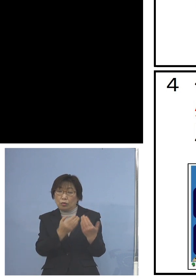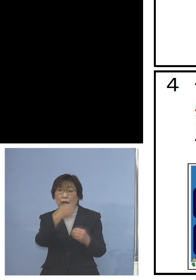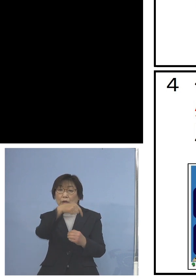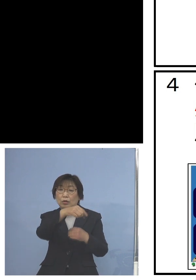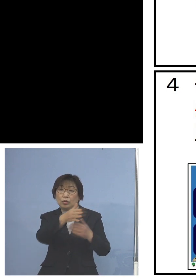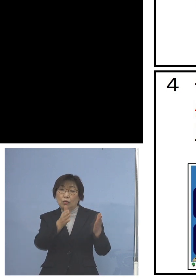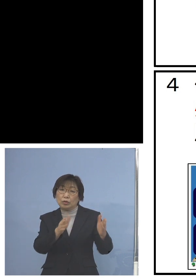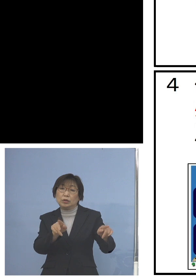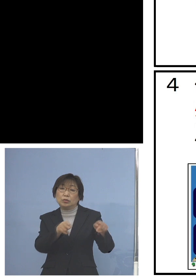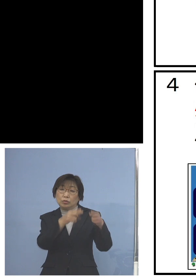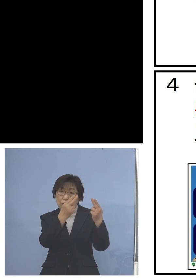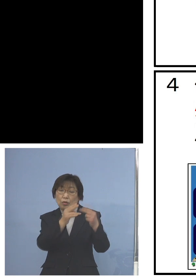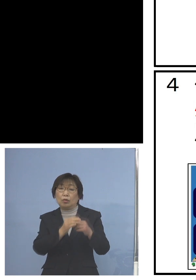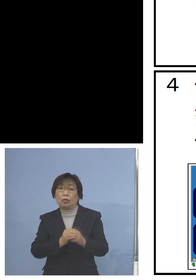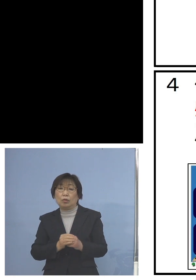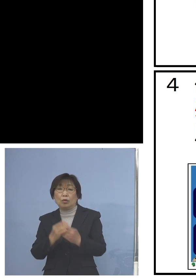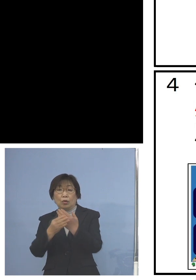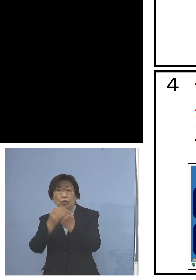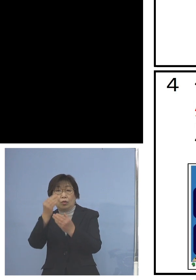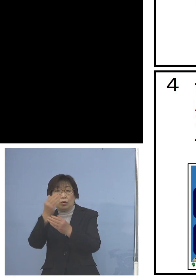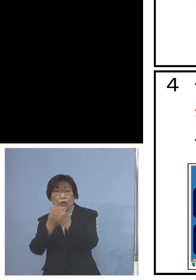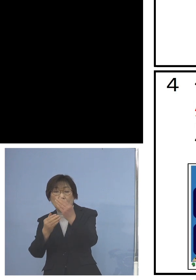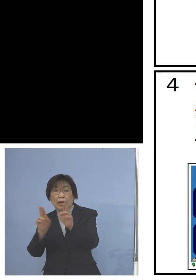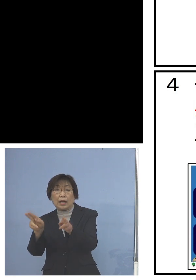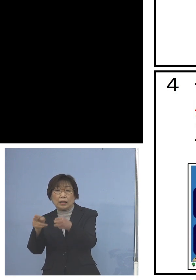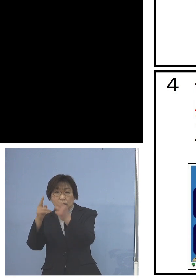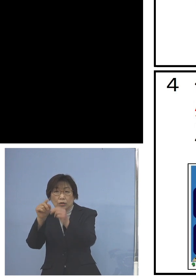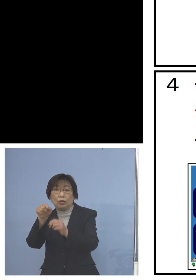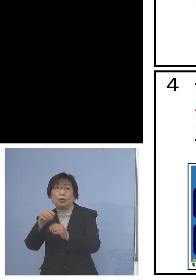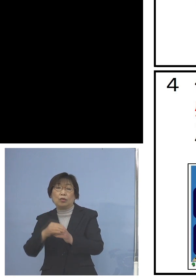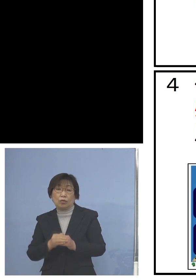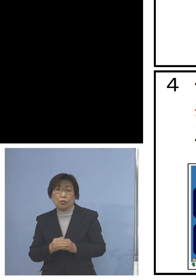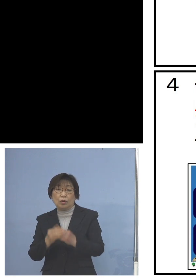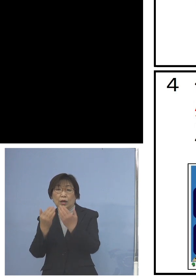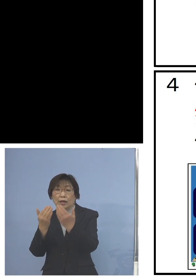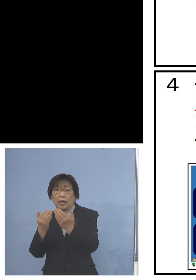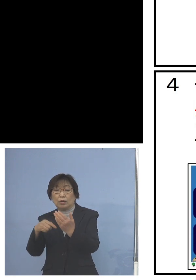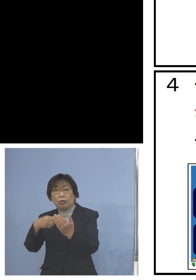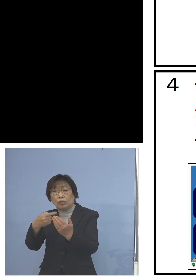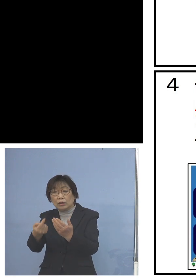またお手洗い、トイレですね あるいは学校に入る玄関用